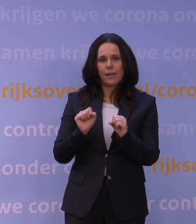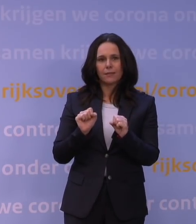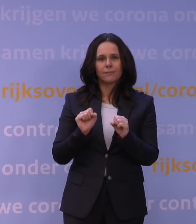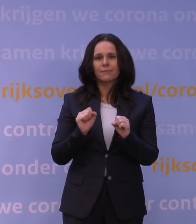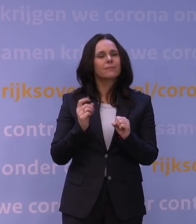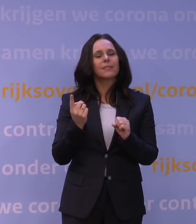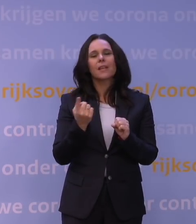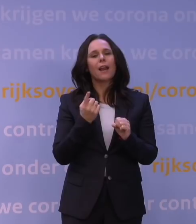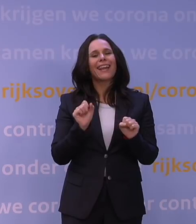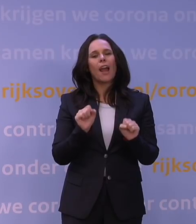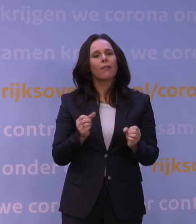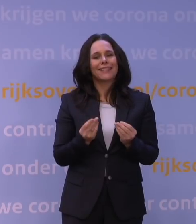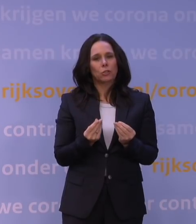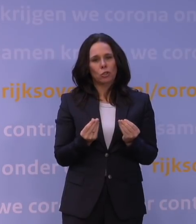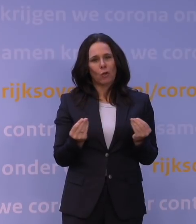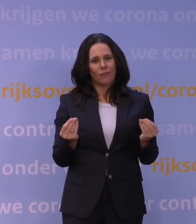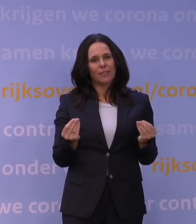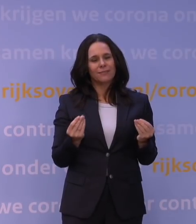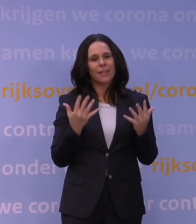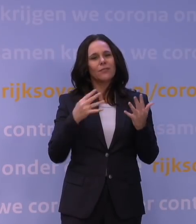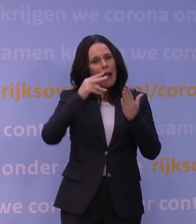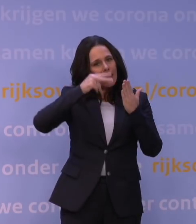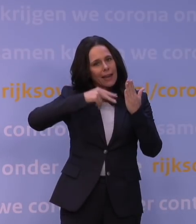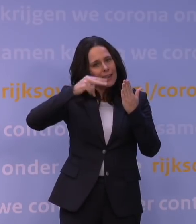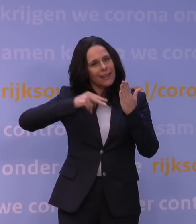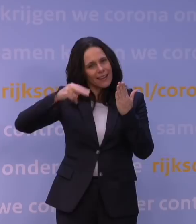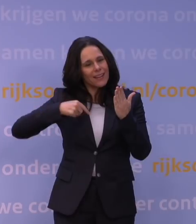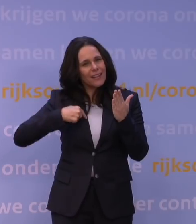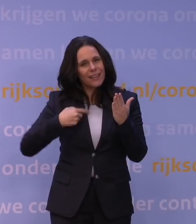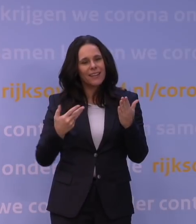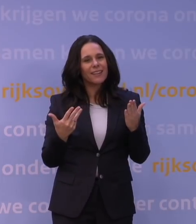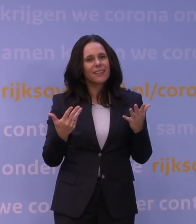En daar lees je eigenlijk het meest over. Dat komt omdat dat is eigenlijk het simpelst,